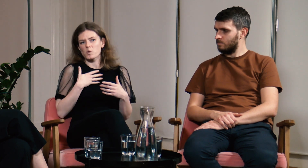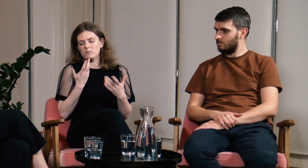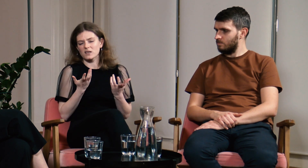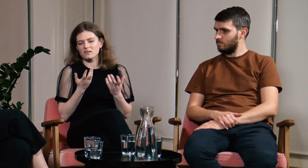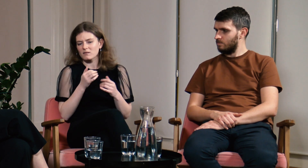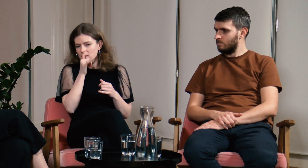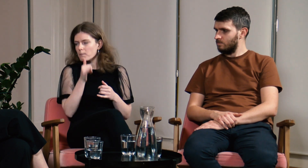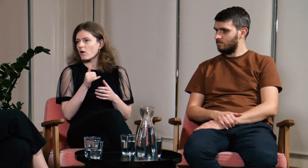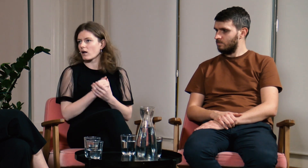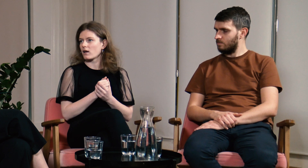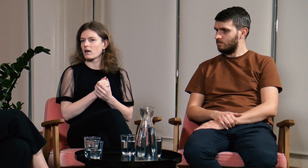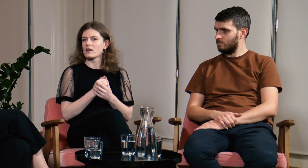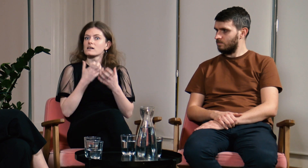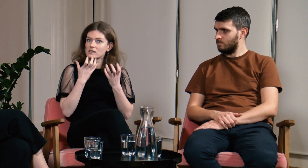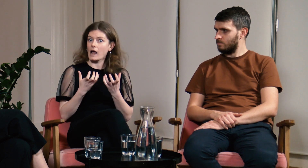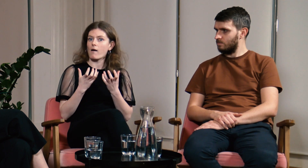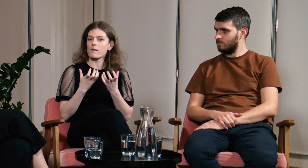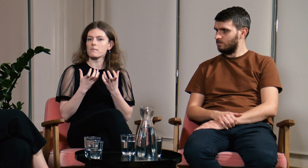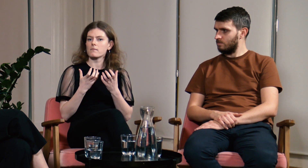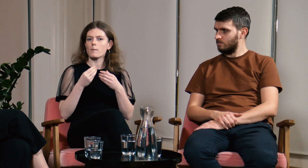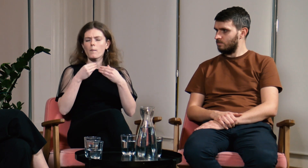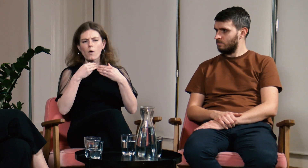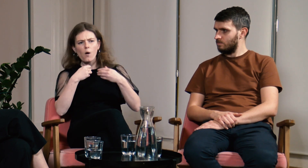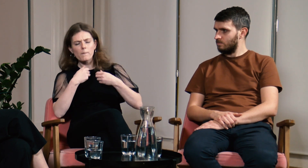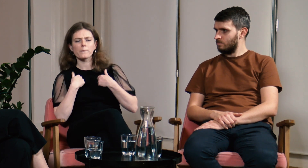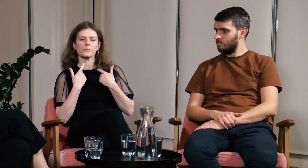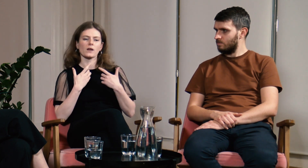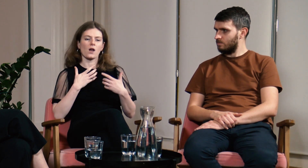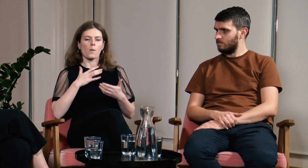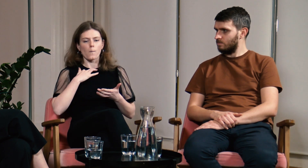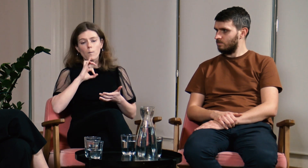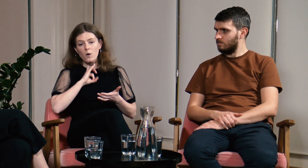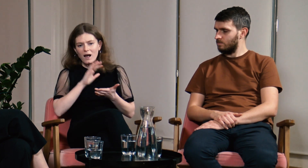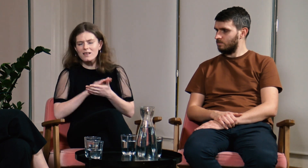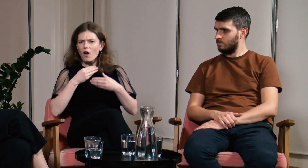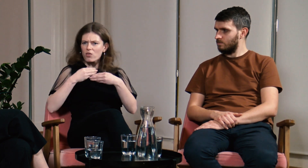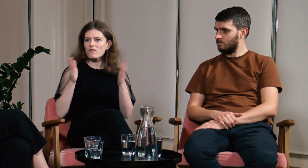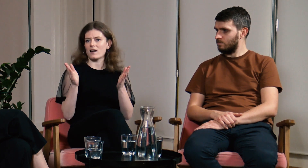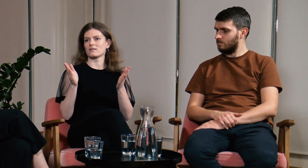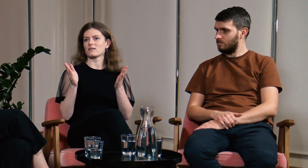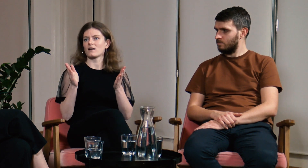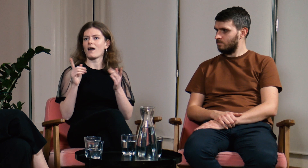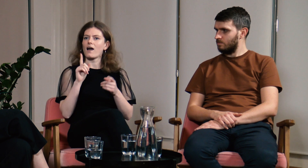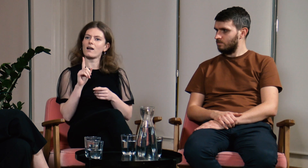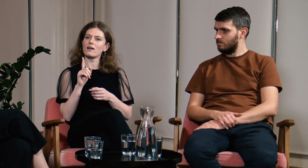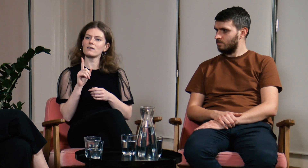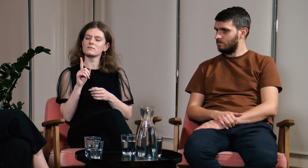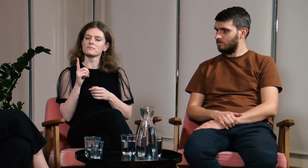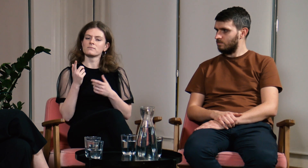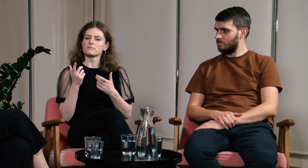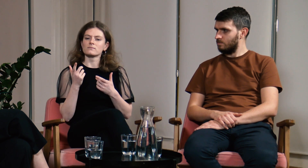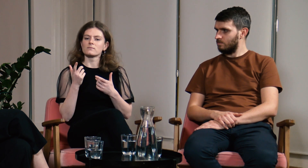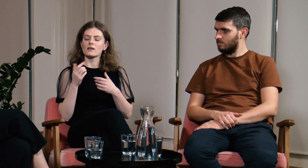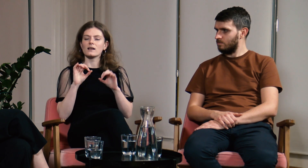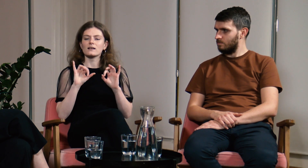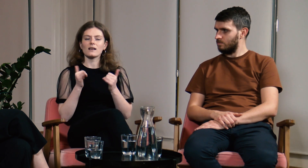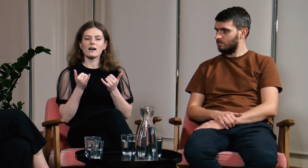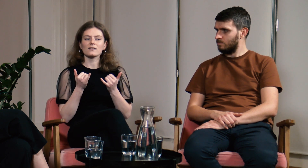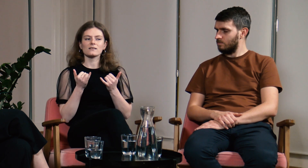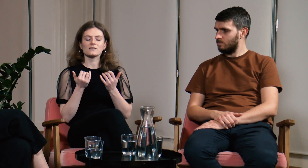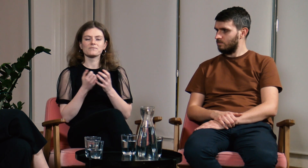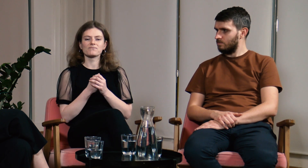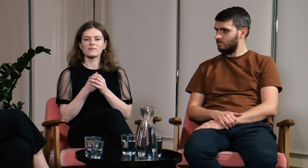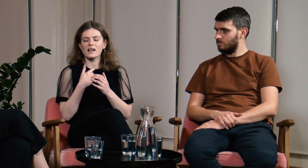Mimo tego, że jestem bardzo otwartą osobą nie mogłam tego zrobić.